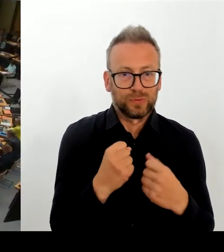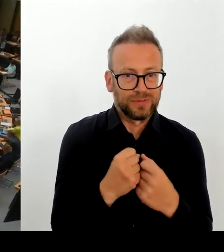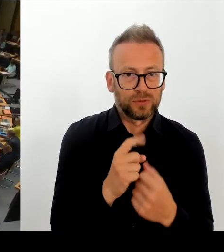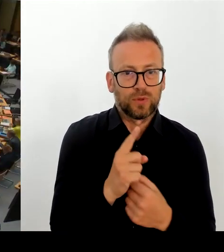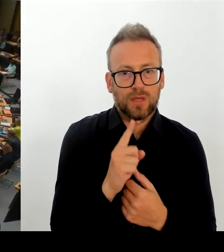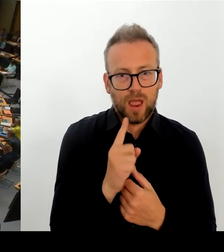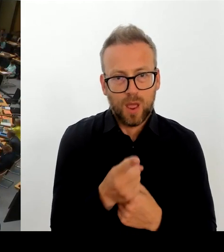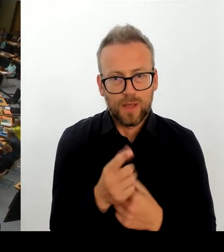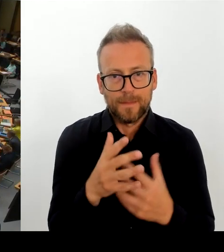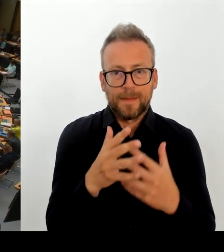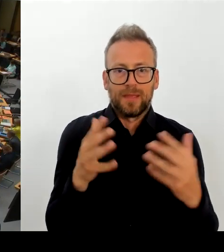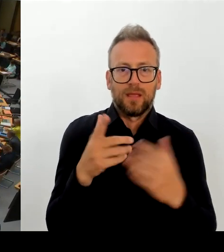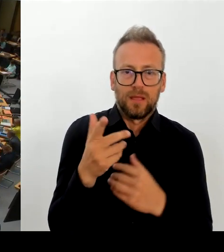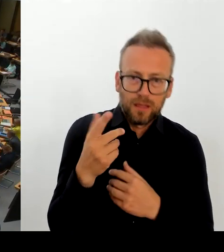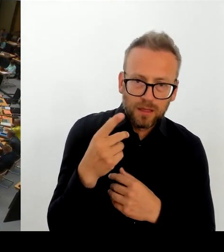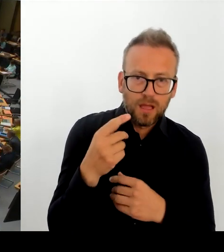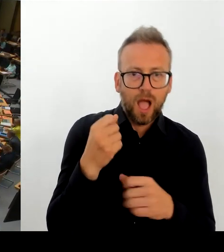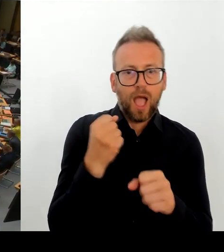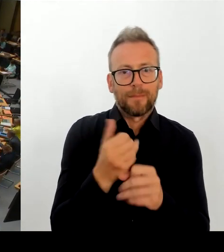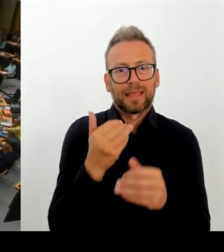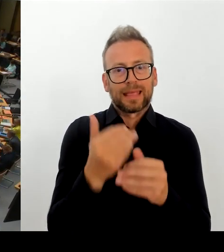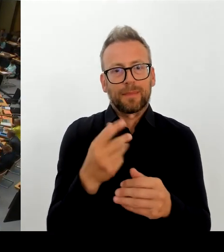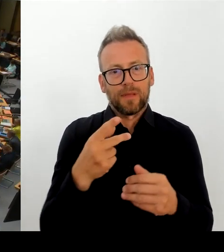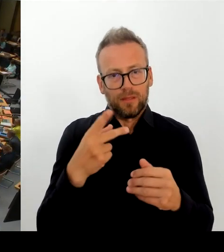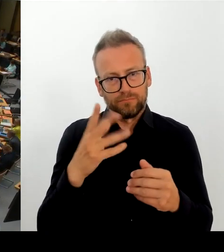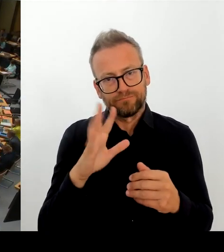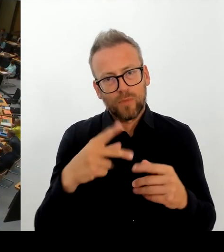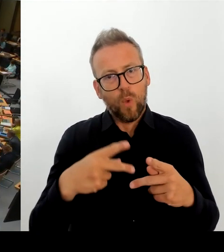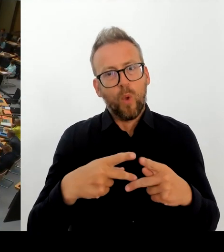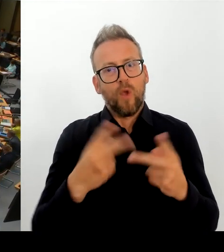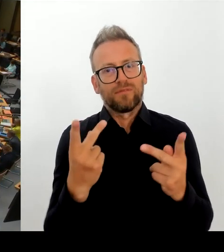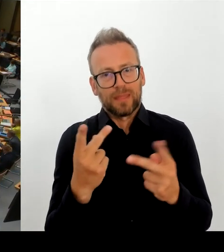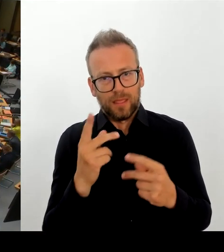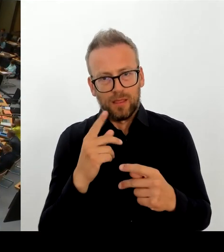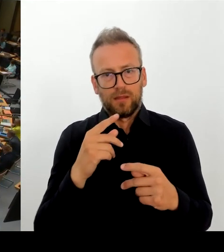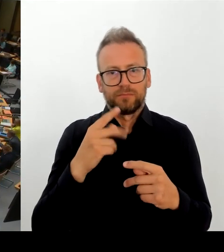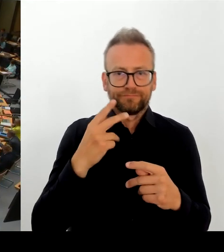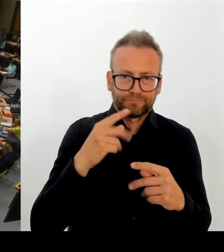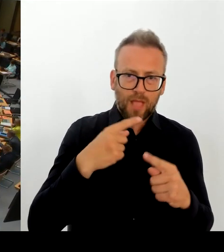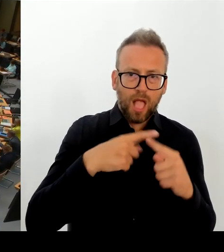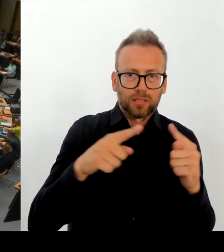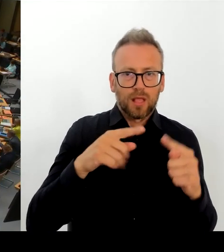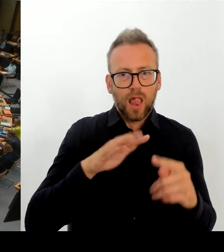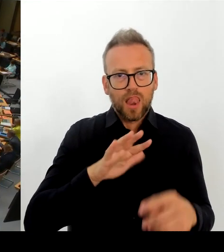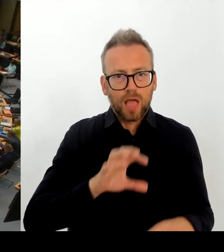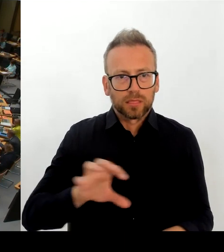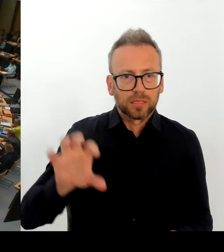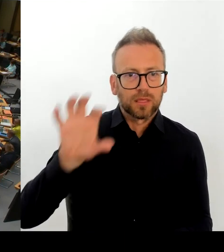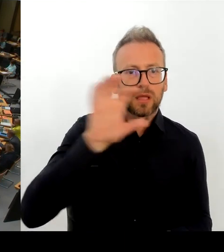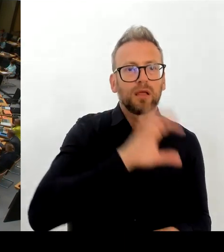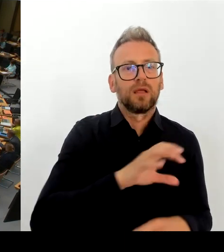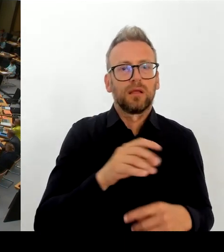(Rednerwechsel) Vielen Dank, Herr Senator. Dann geht die zweite Nachfrage an die Kollegin Klein. Bitte schön. (Rednerwechsel) Ja, vielen Dank. Frau Präsidentin!